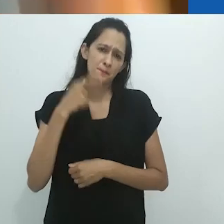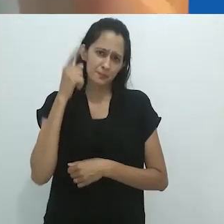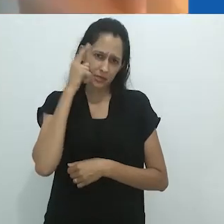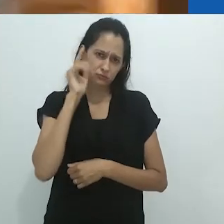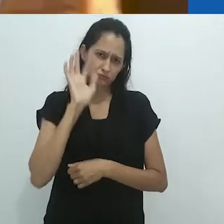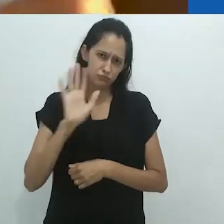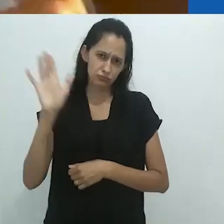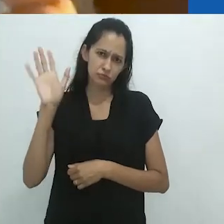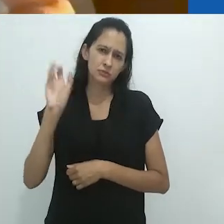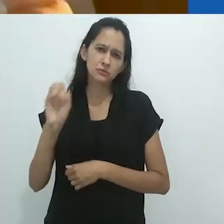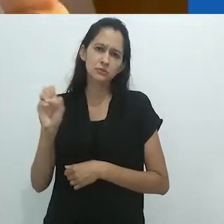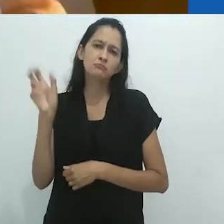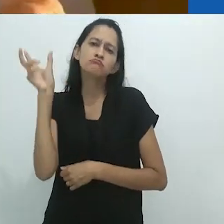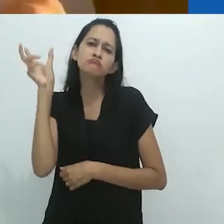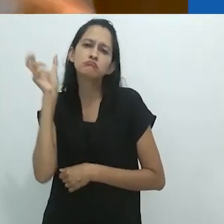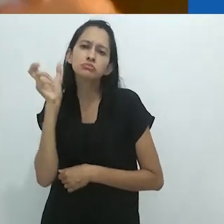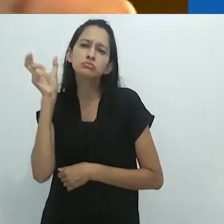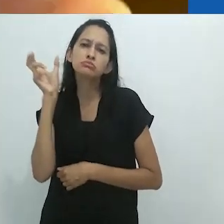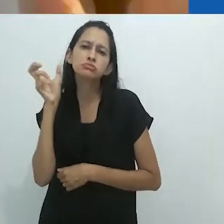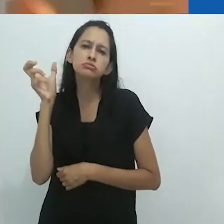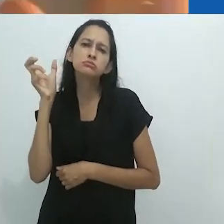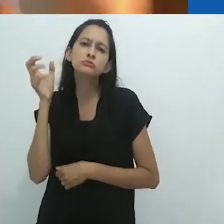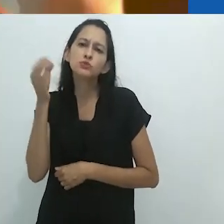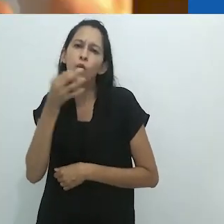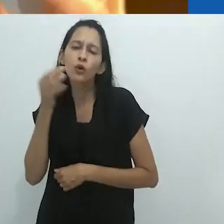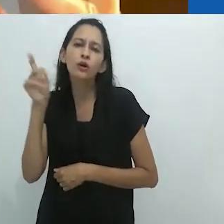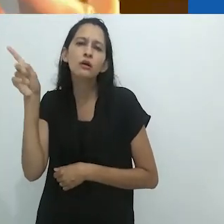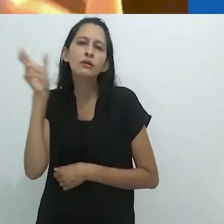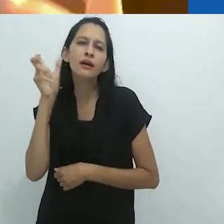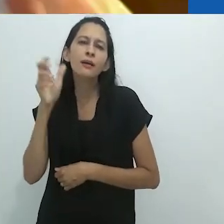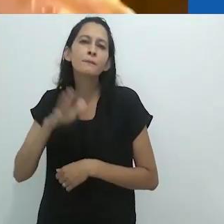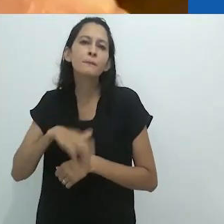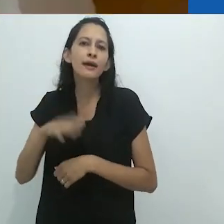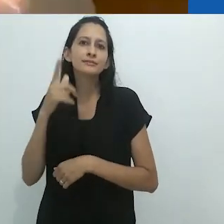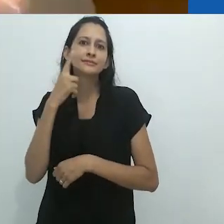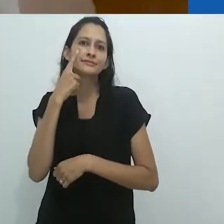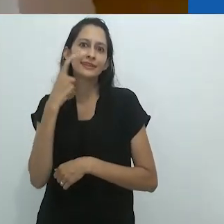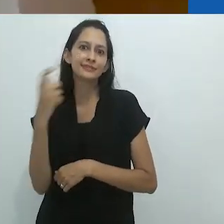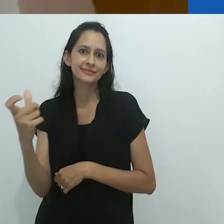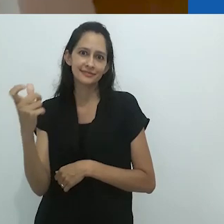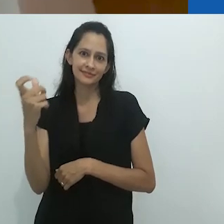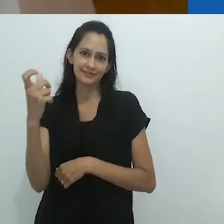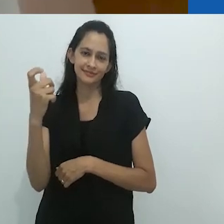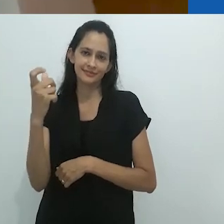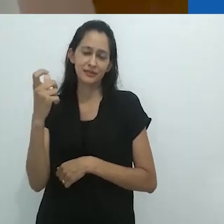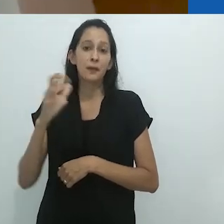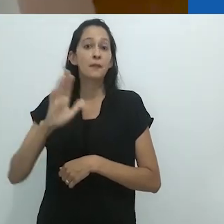ouvir uma história no rádio é mais encantador,